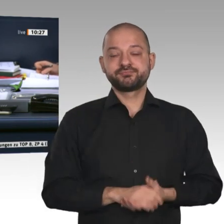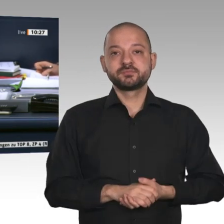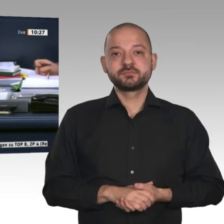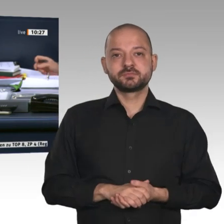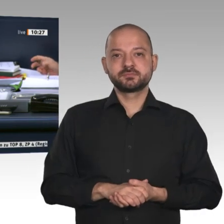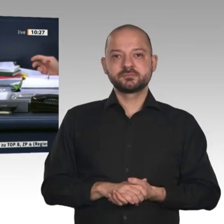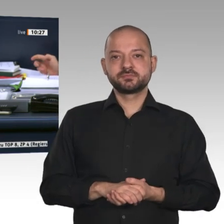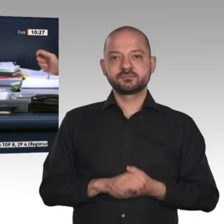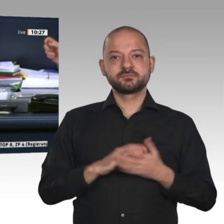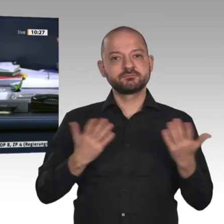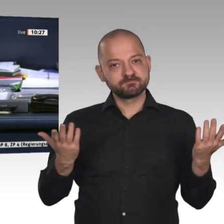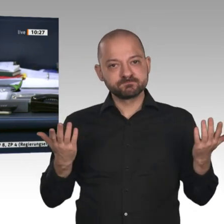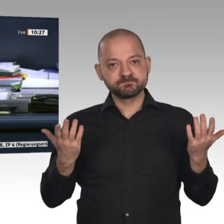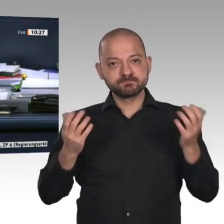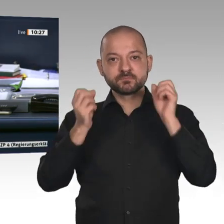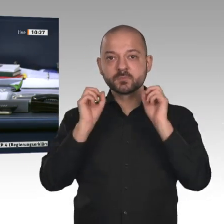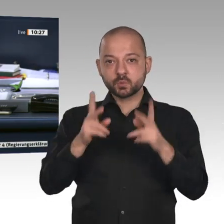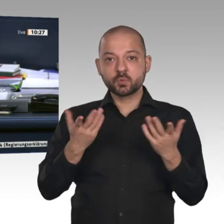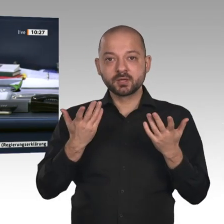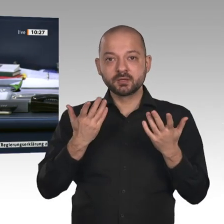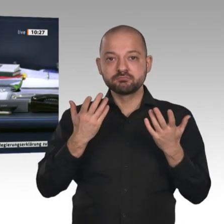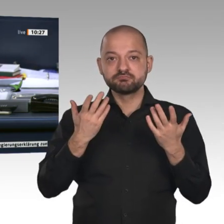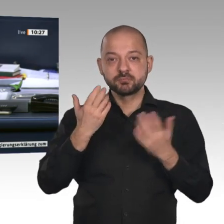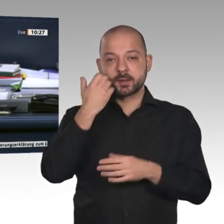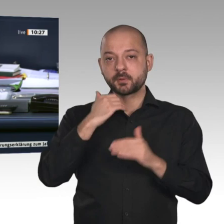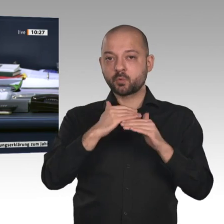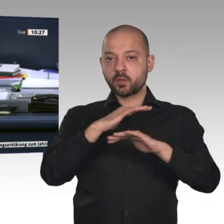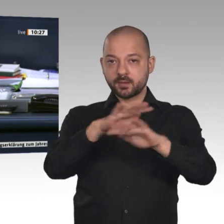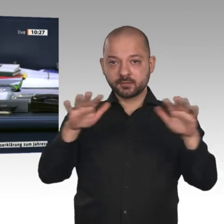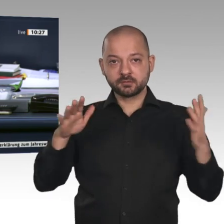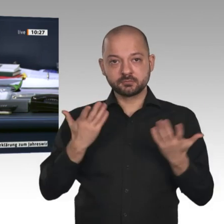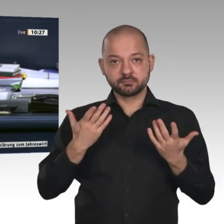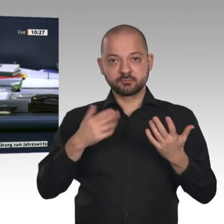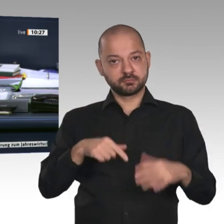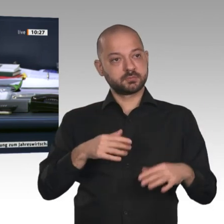die heutige Tagesordnung soll um die Beratung von zwei Beschlussempfehlungen des Ausschusses